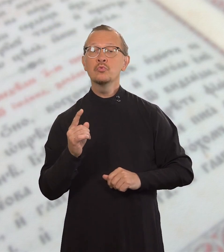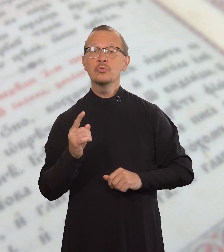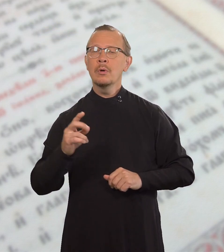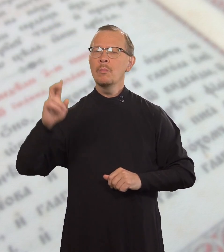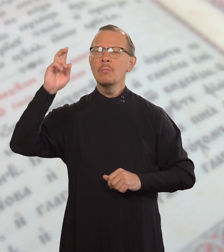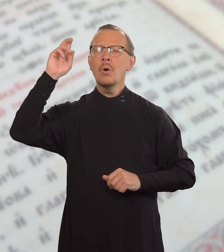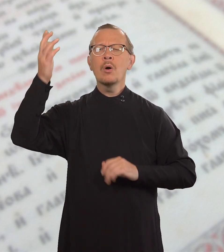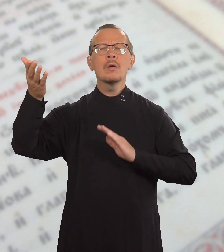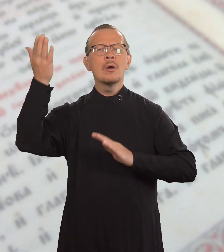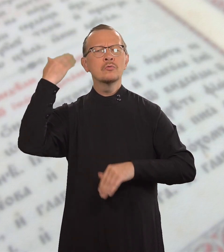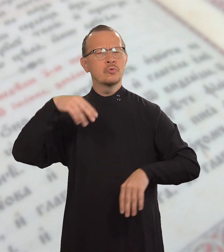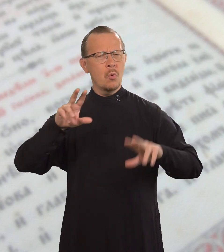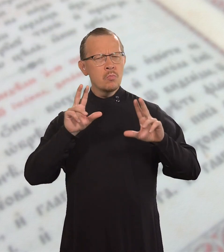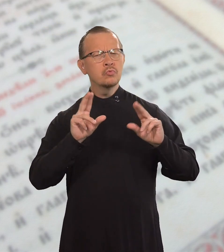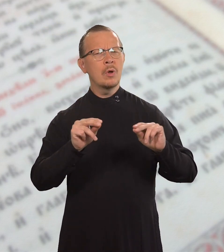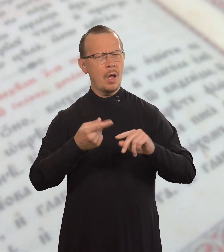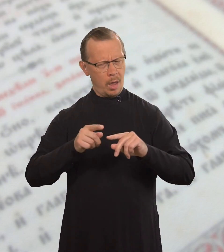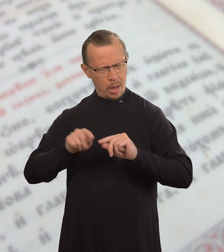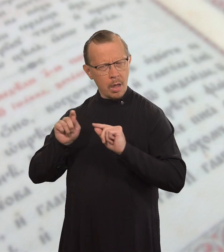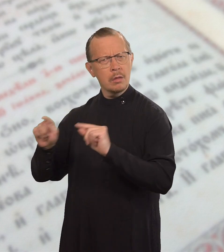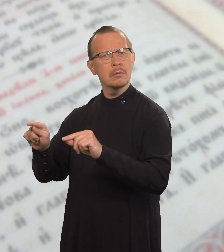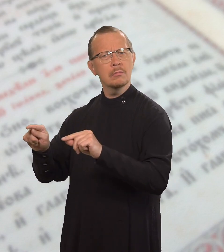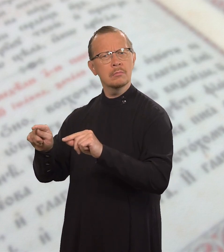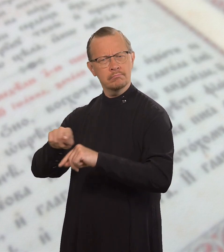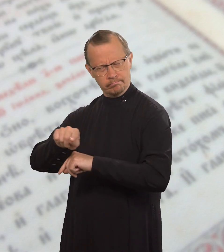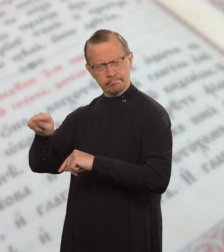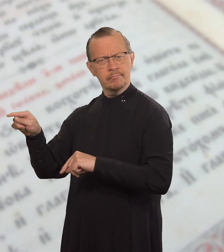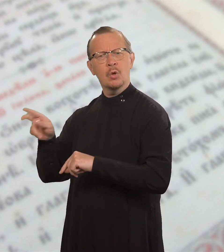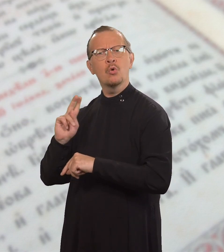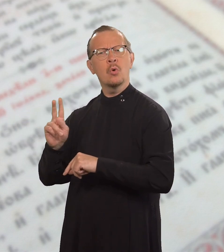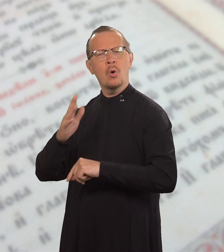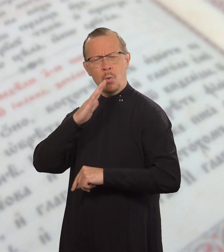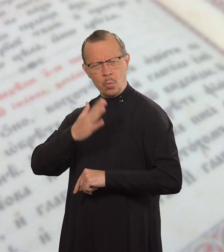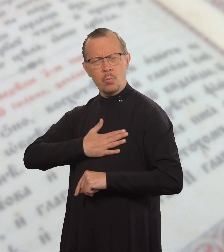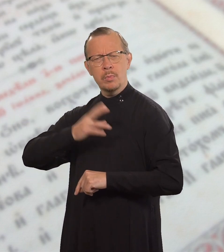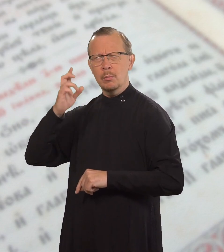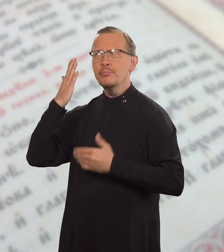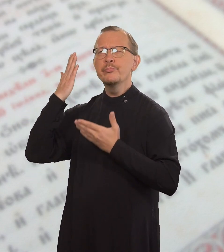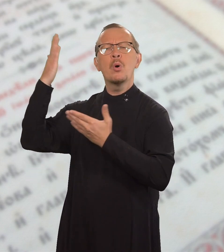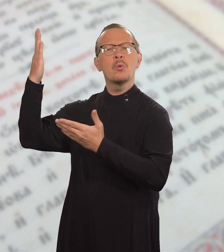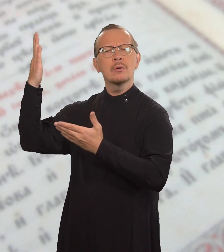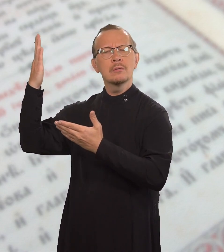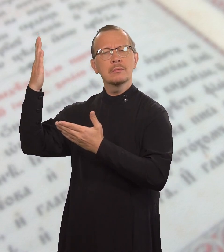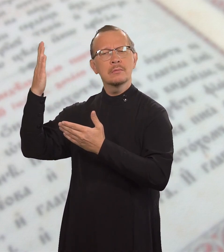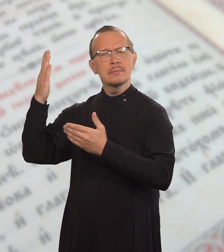которое Бог обещал тем, кто любит Его.